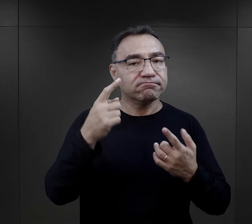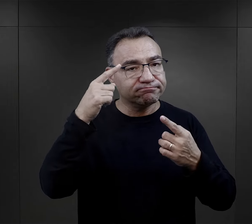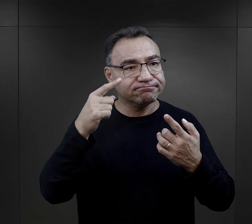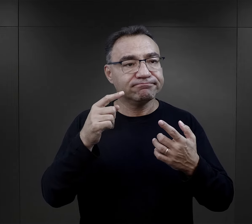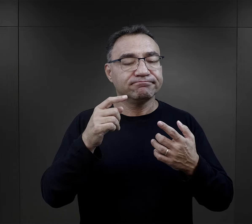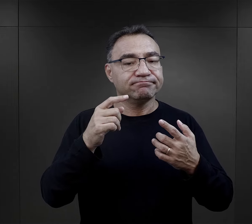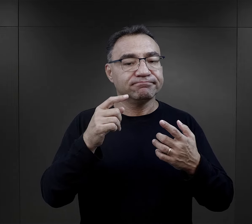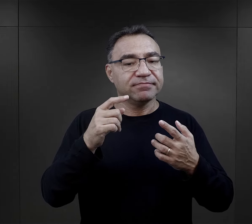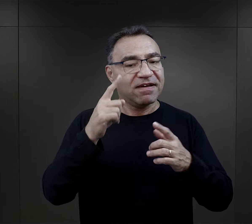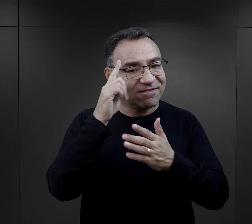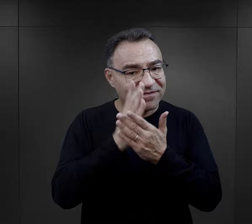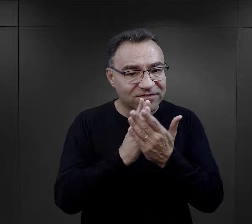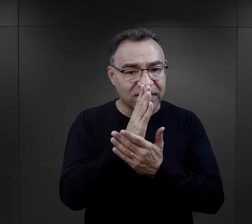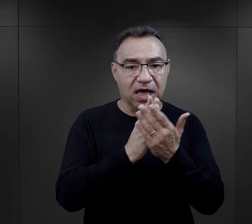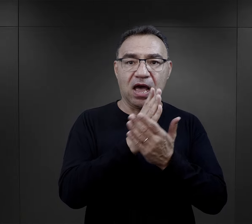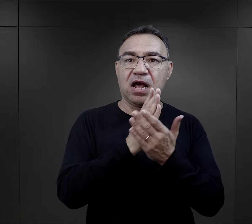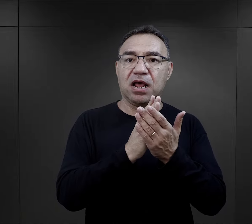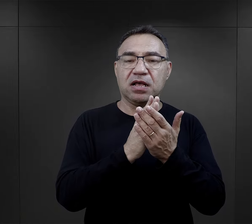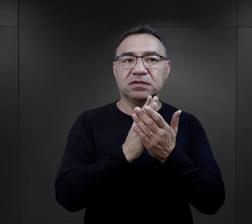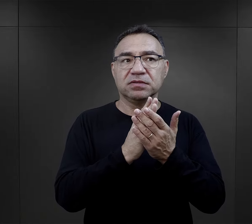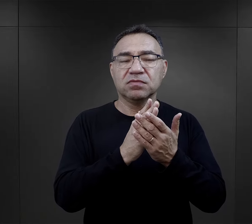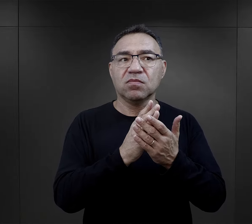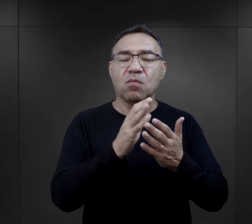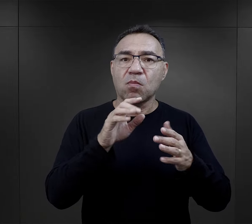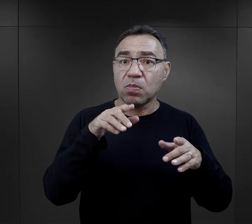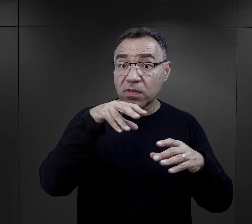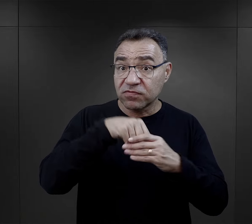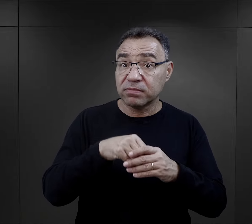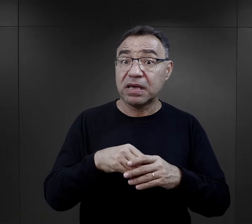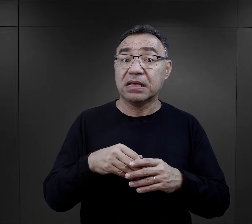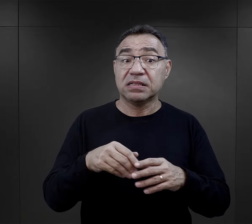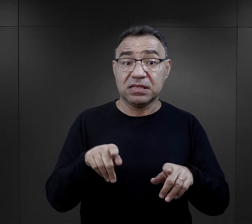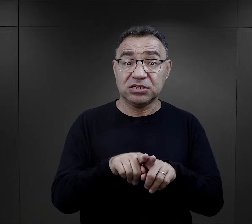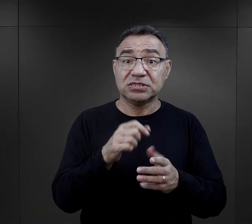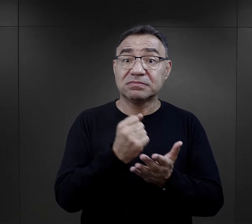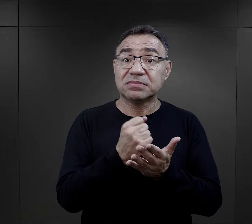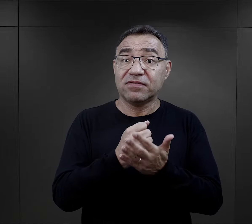były ich przekonania, ich światopogląd, przekonania polityczne.